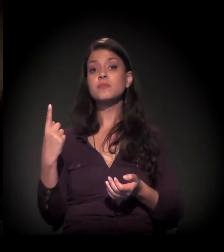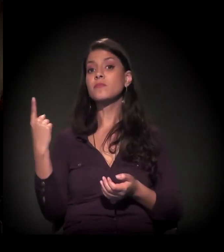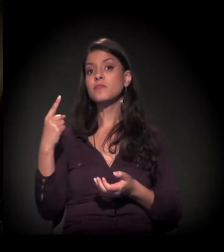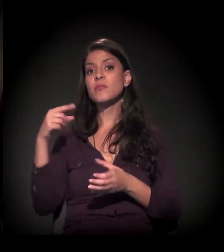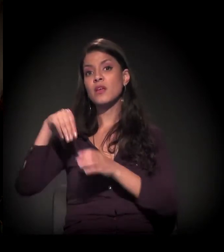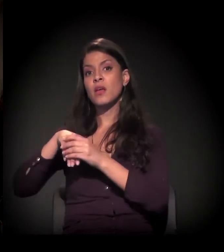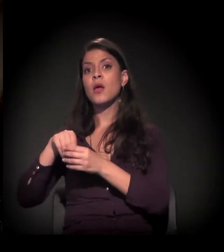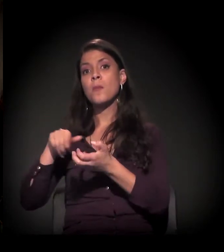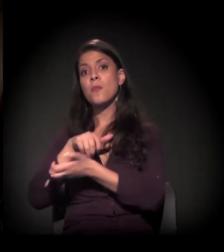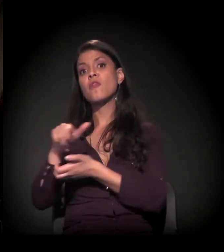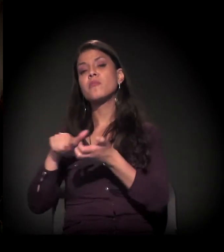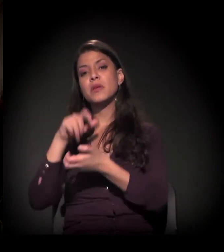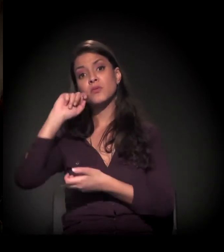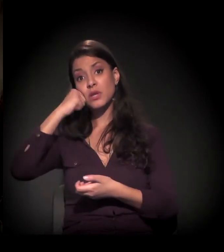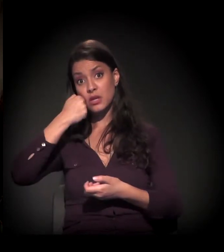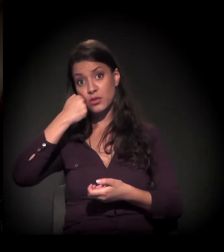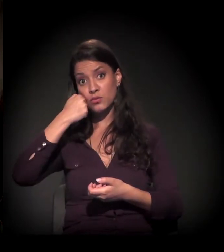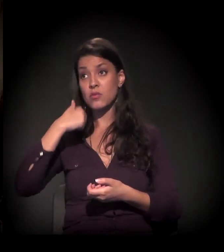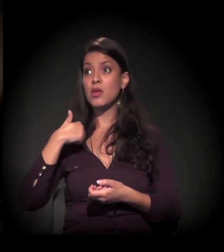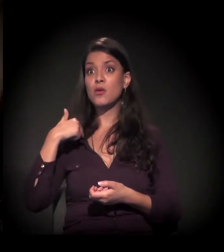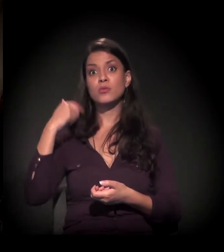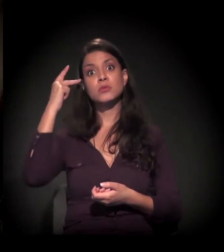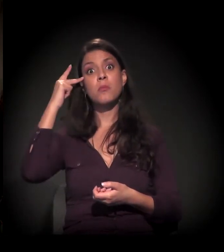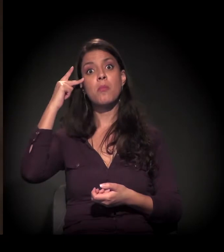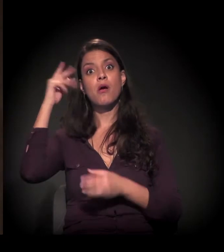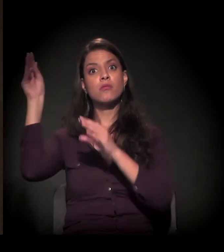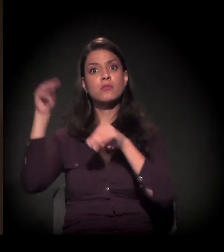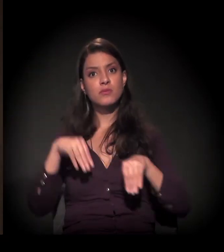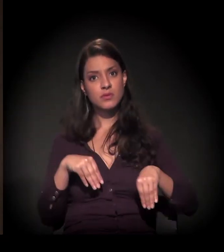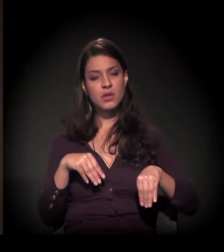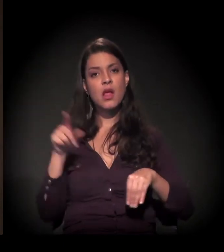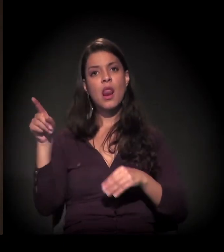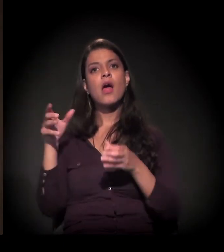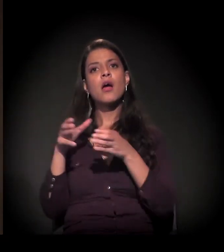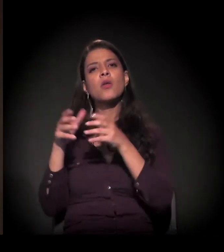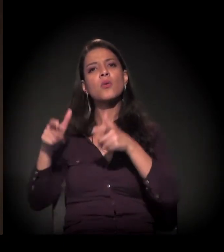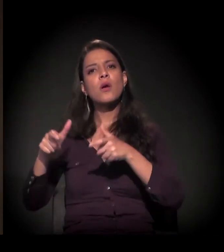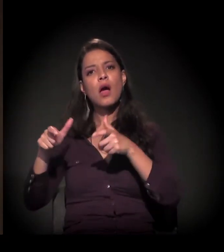primeiro no movimento negro, quando eu cheguei aqui na cidade de São Paulo, na Agentes de Pastoral Negros.